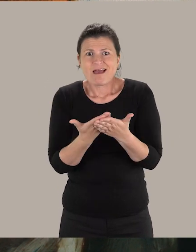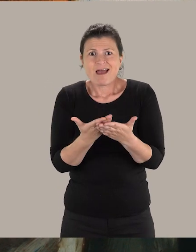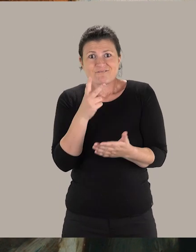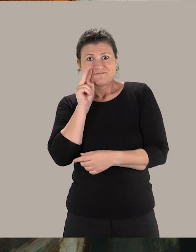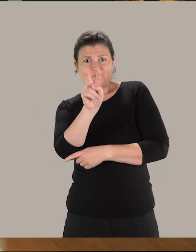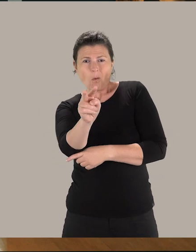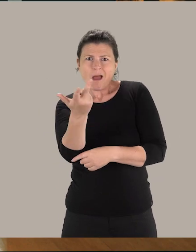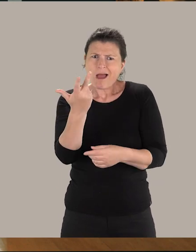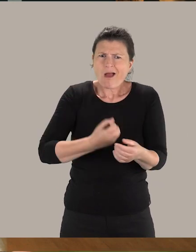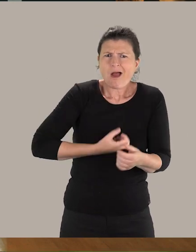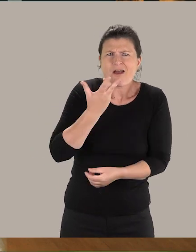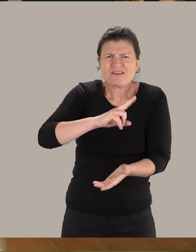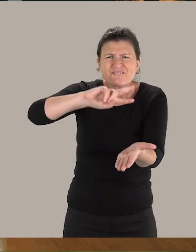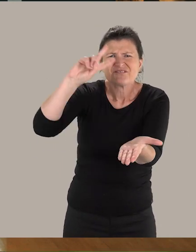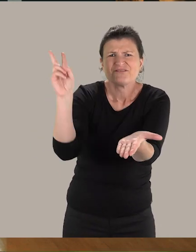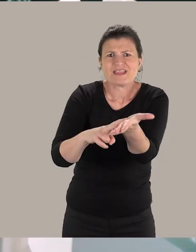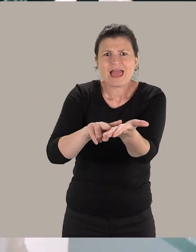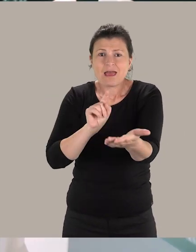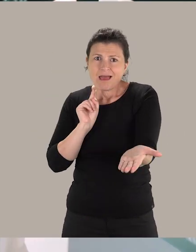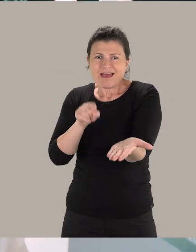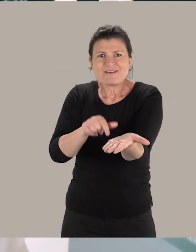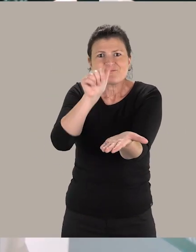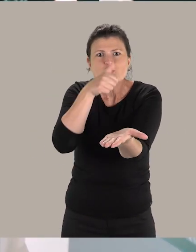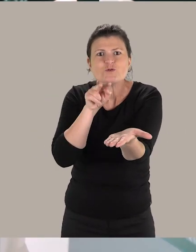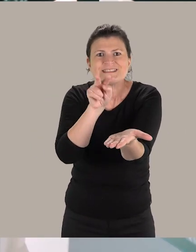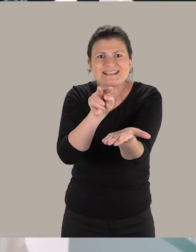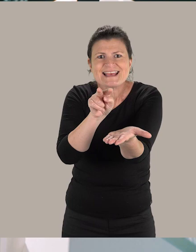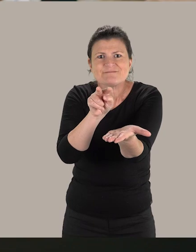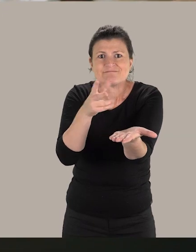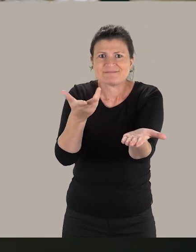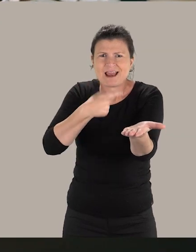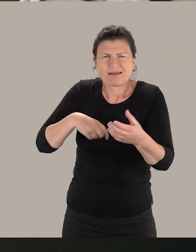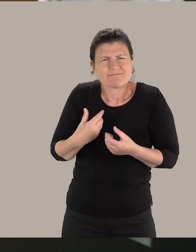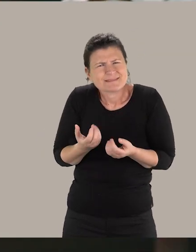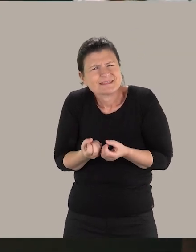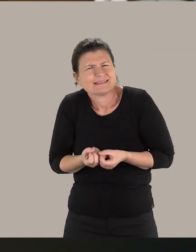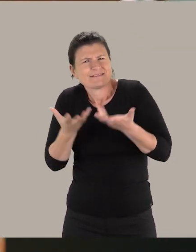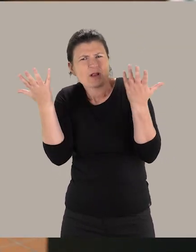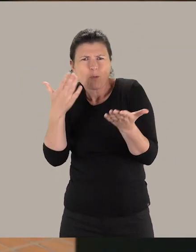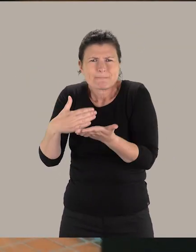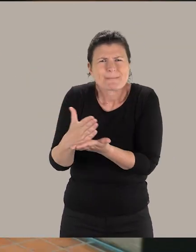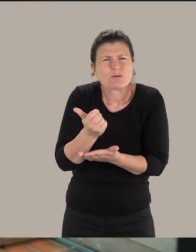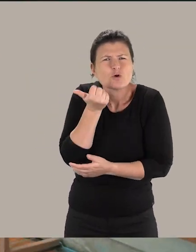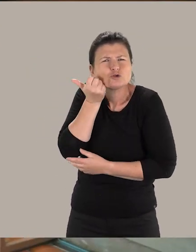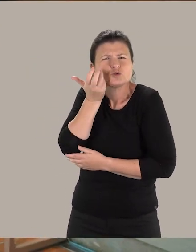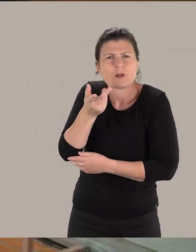d'accéder à l'oeuvre originale et de venir dans le musée. Nous avons développé un parcours sensoriel